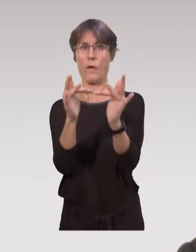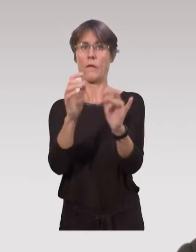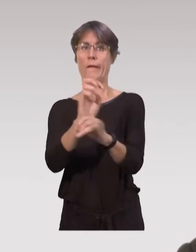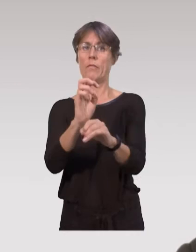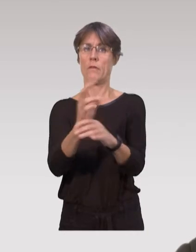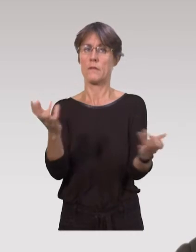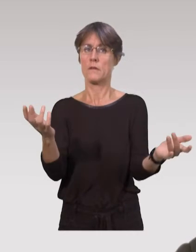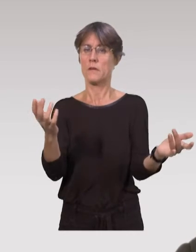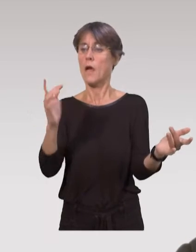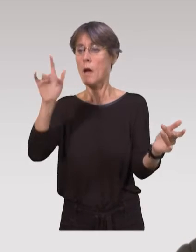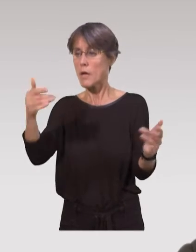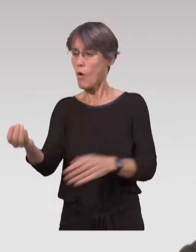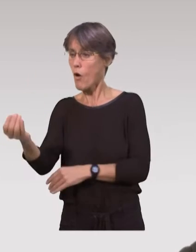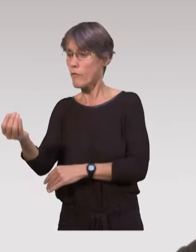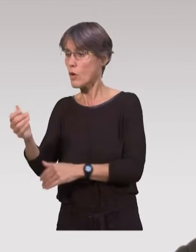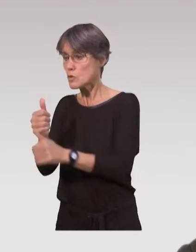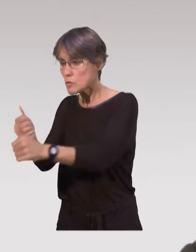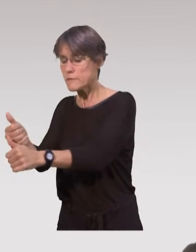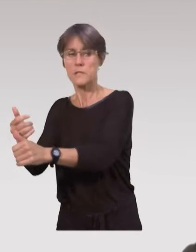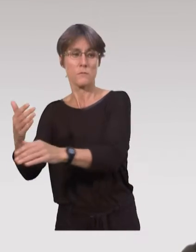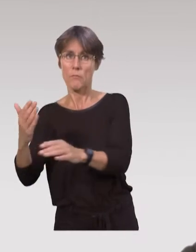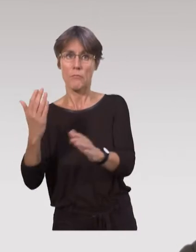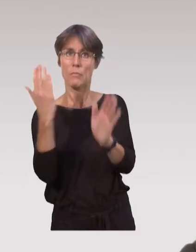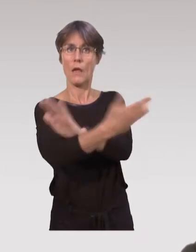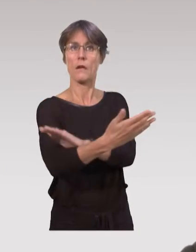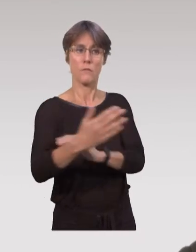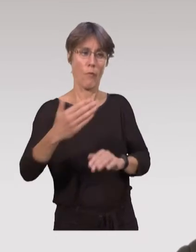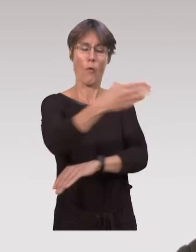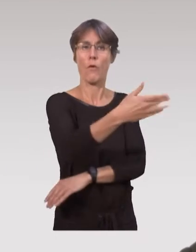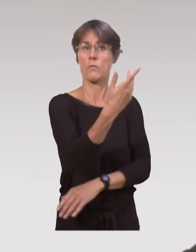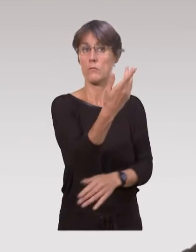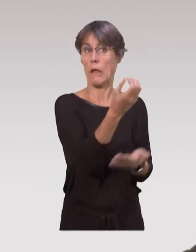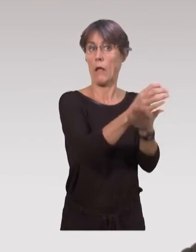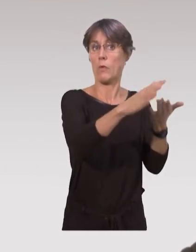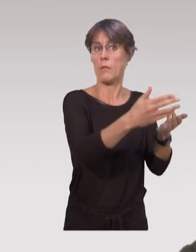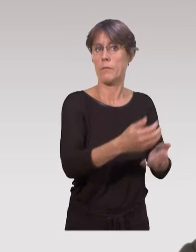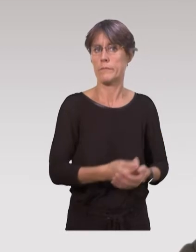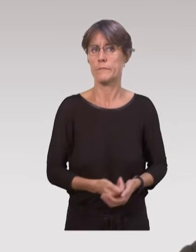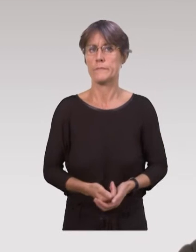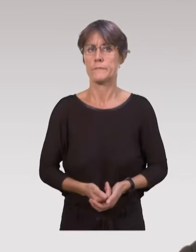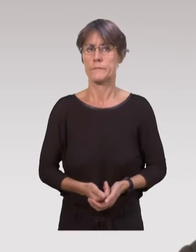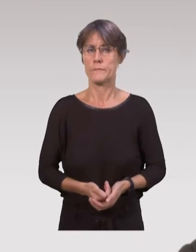et ça leur permet aussi d’avoir ensuite un lien avec le centre de PMI, et d’assurer le suivi de la santé de l’enfant directement au centre de PMI,